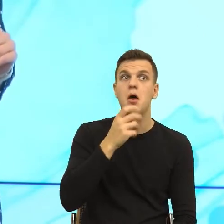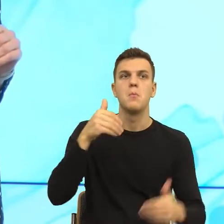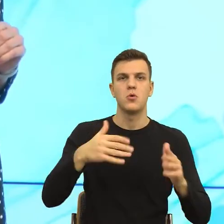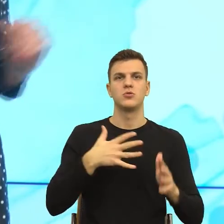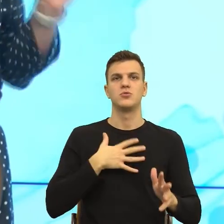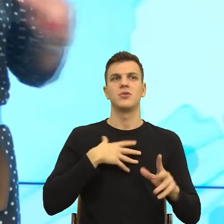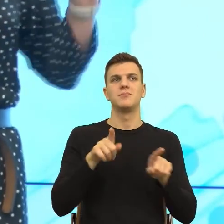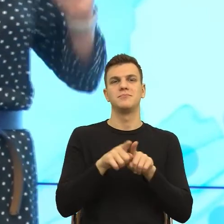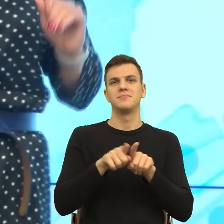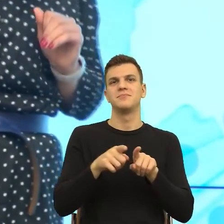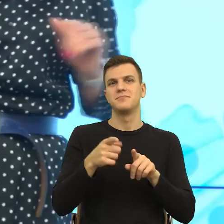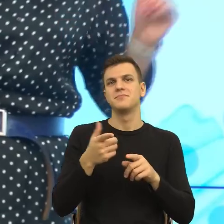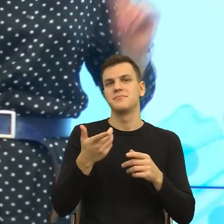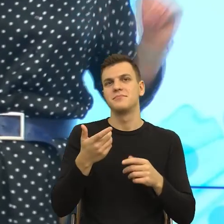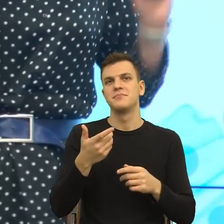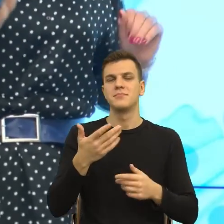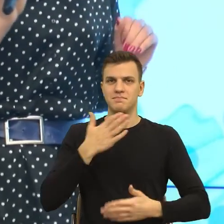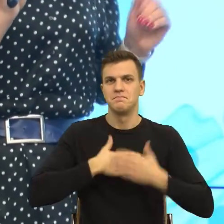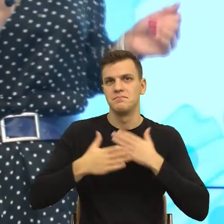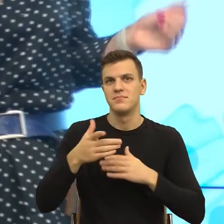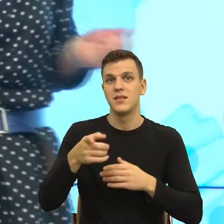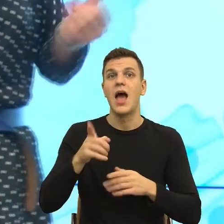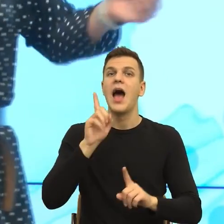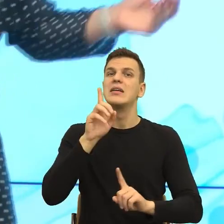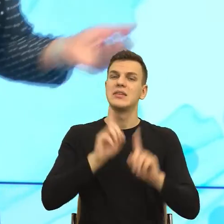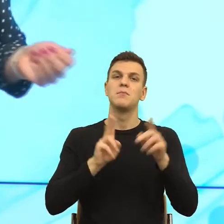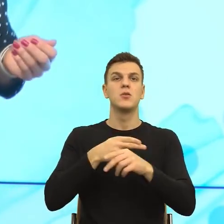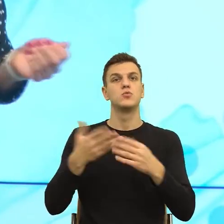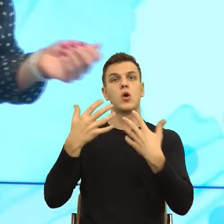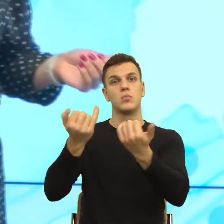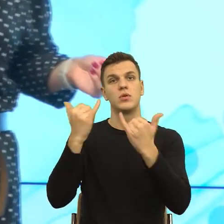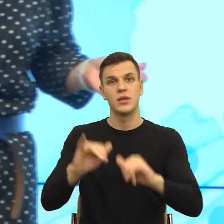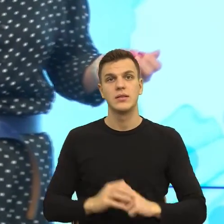że ja tutaj przekonuję Was do języka, ale np. jestem akwizytorem, no to